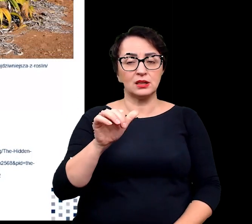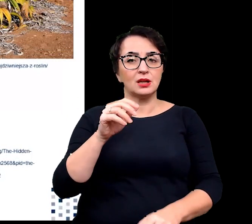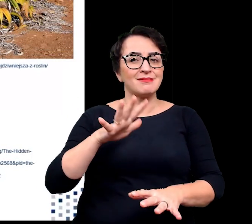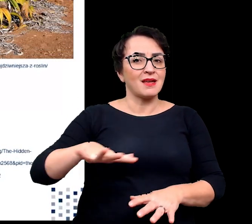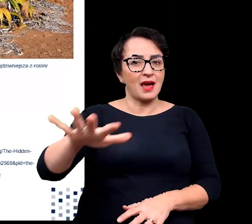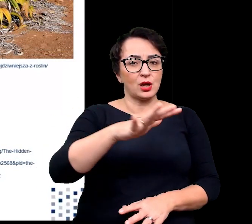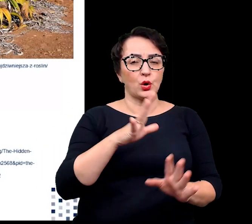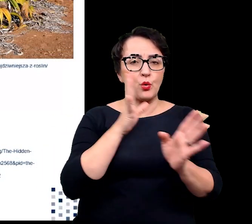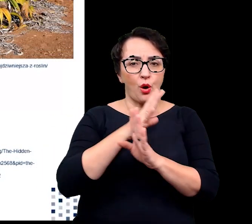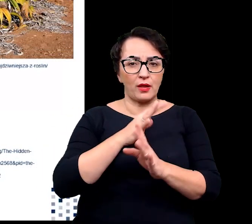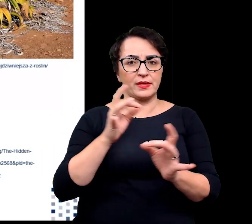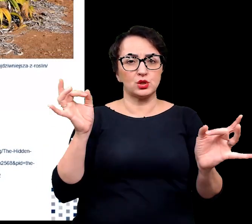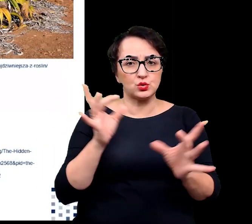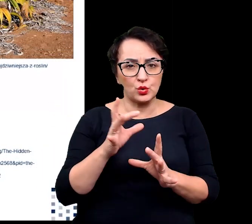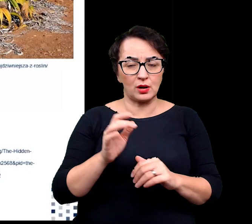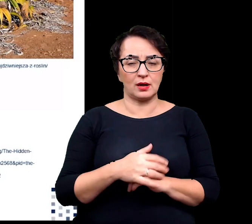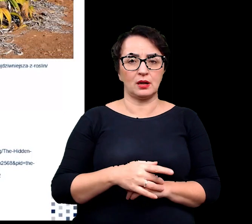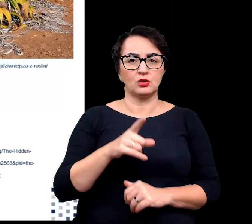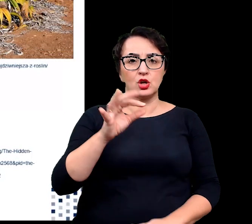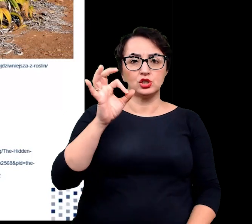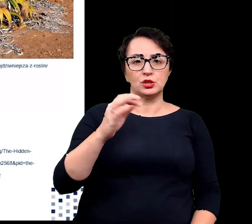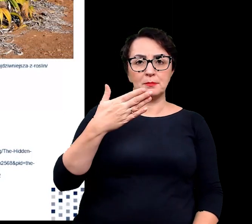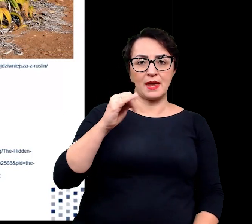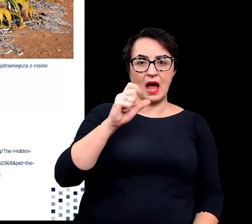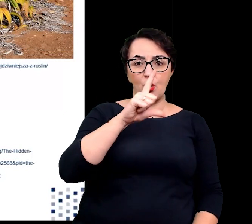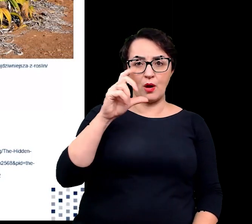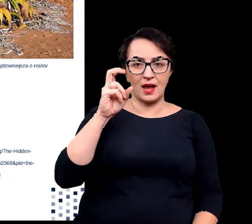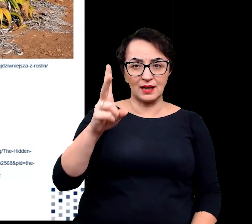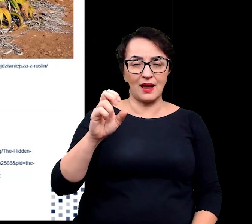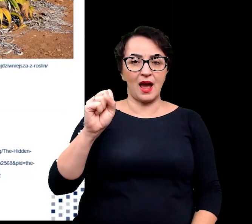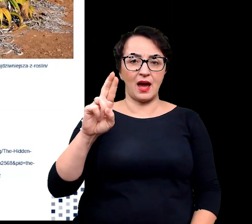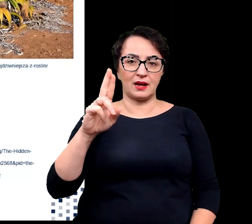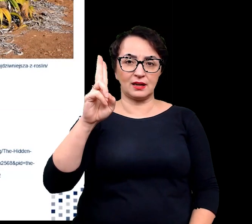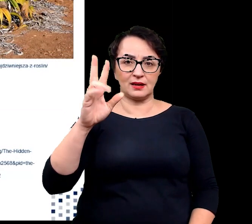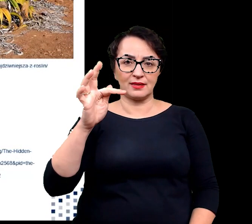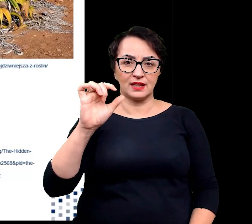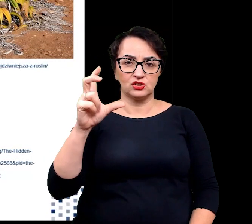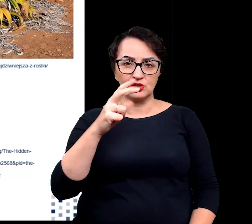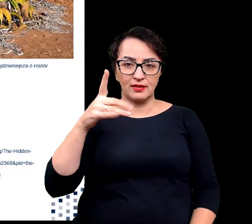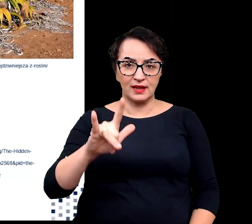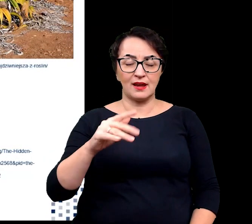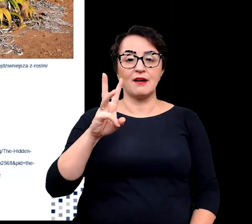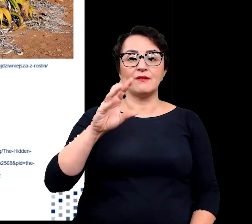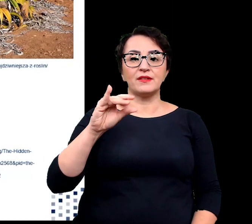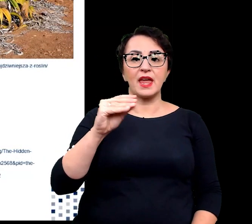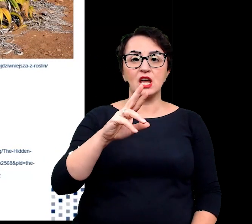czyli o śmiałku arktycznym, wierzbie arktycznej czy znanej wszystkim sośnie.